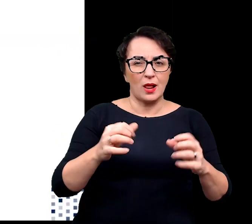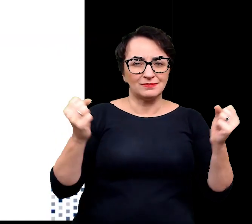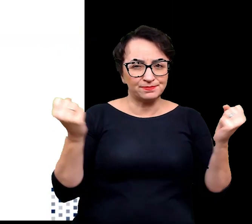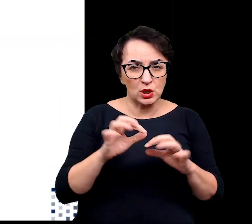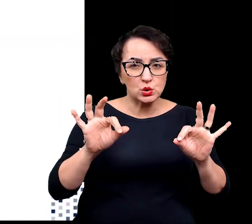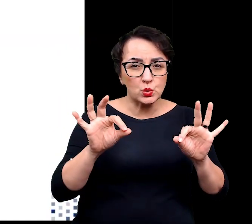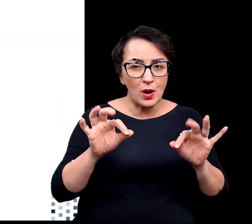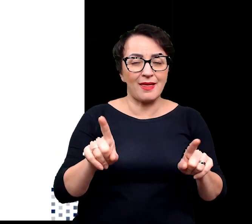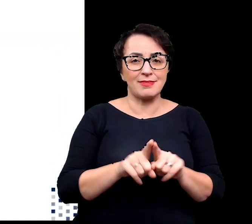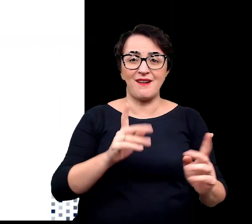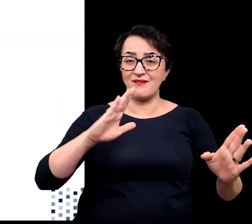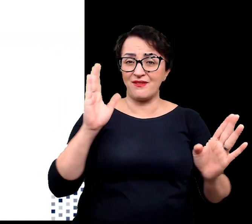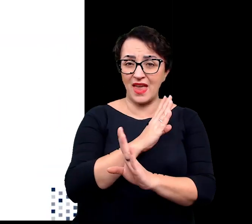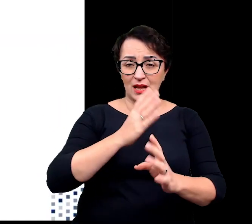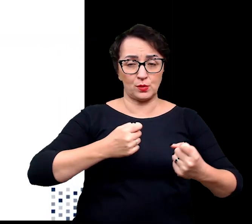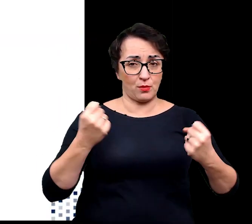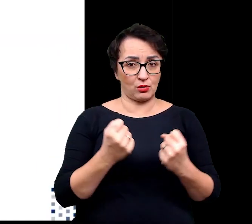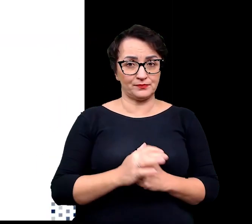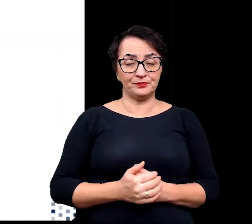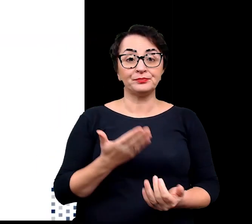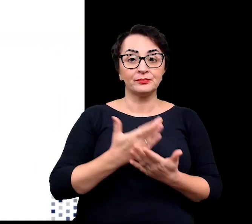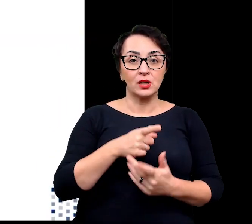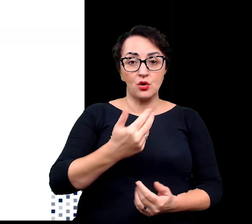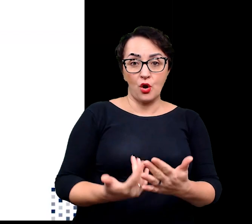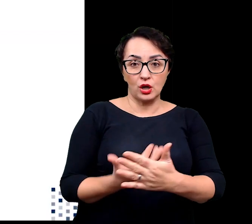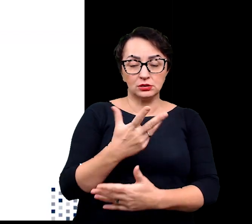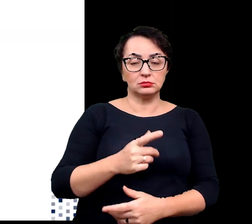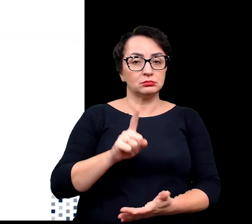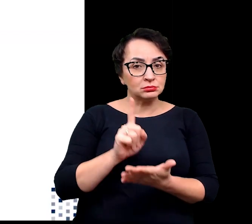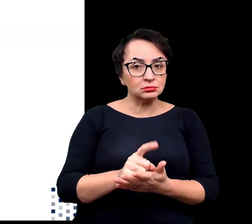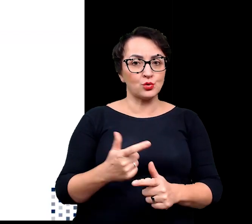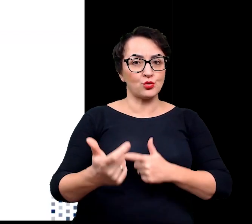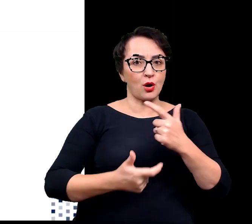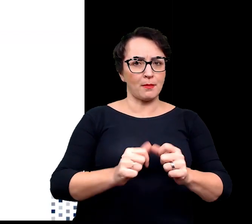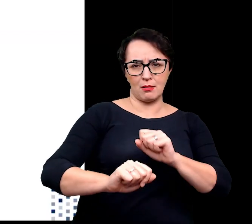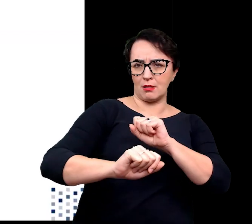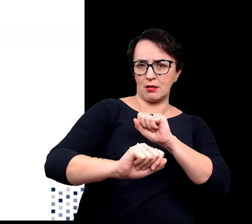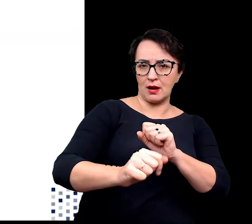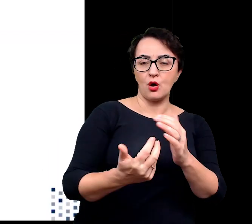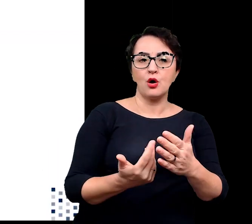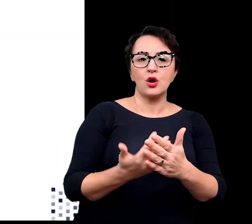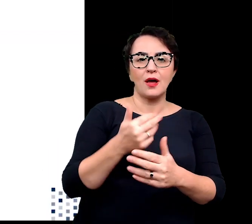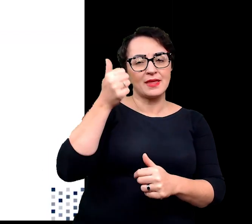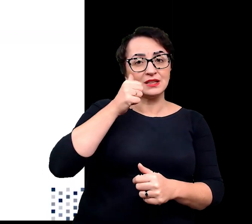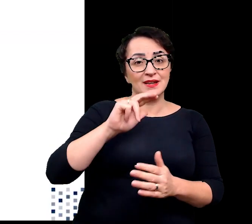W związku z tym rośliny wykształciły strategie umożliwiające wzrost w momencie niedoboru wody.